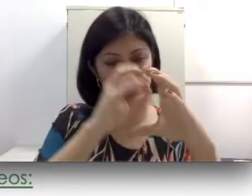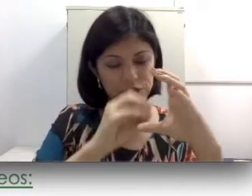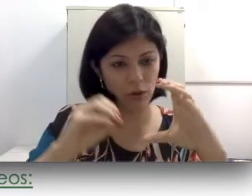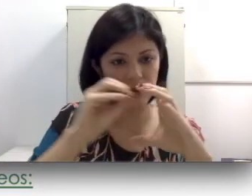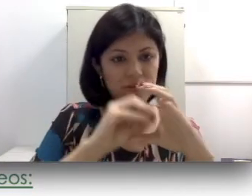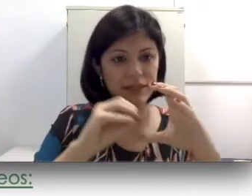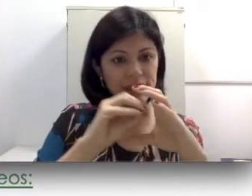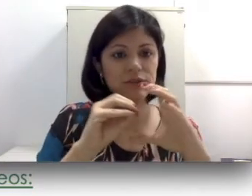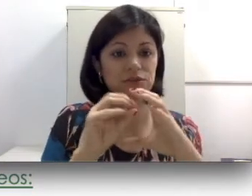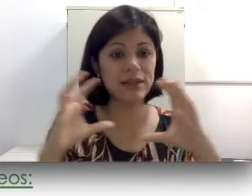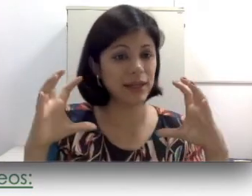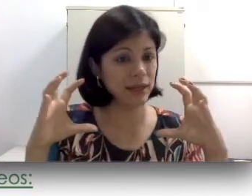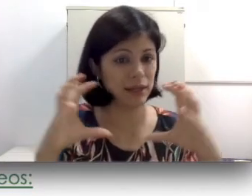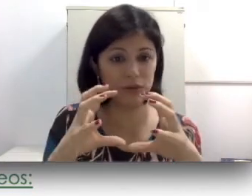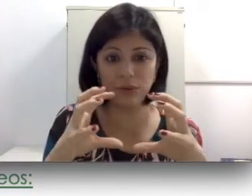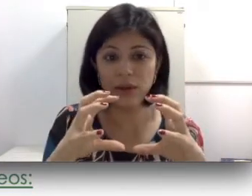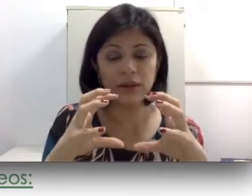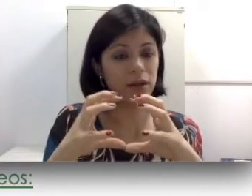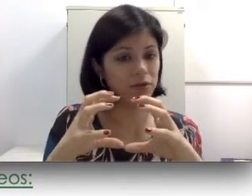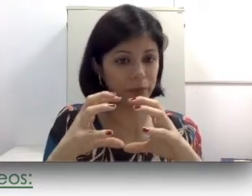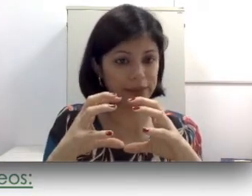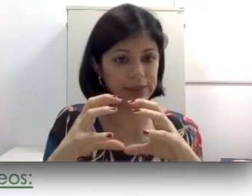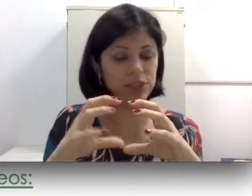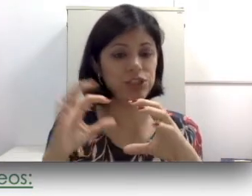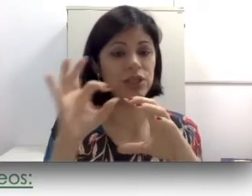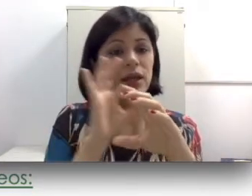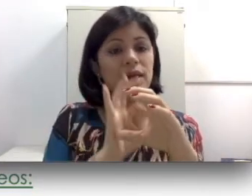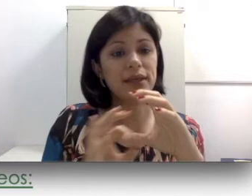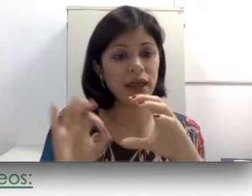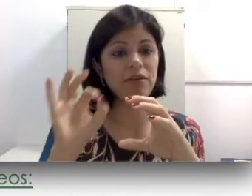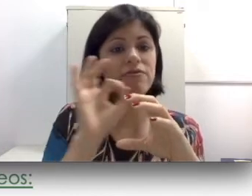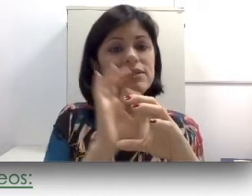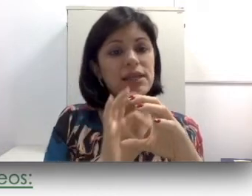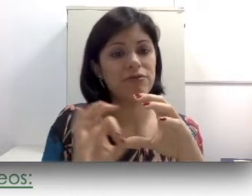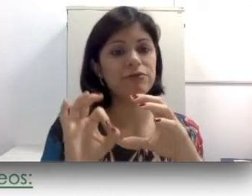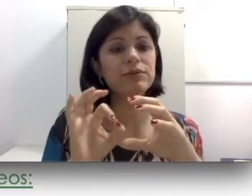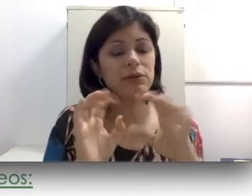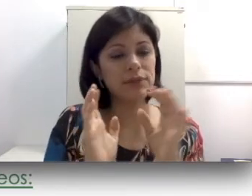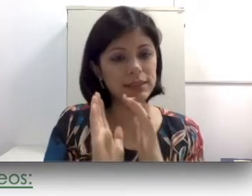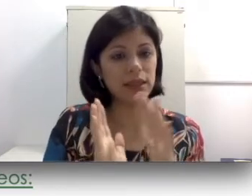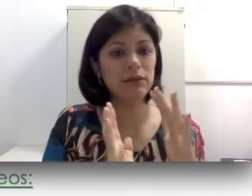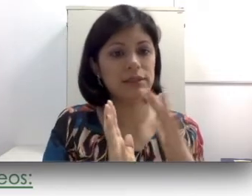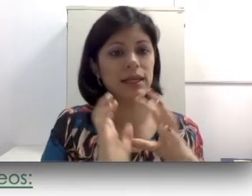da cóclea, aquele líquido não vai mais existir e quem vai fazer a função das células